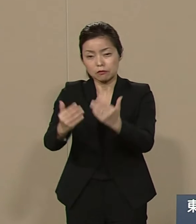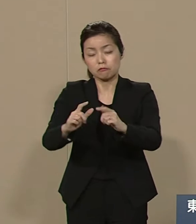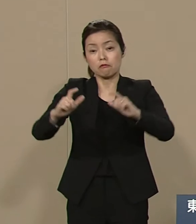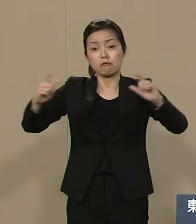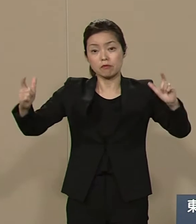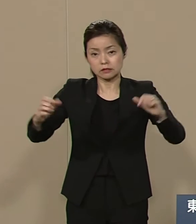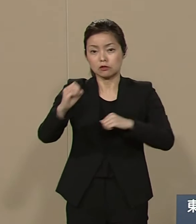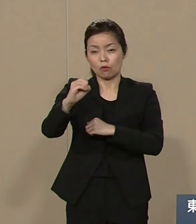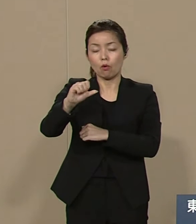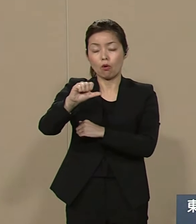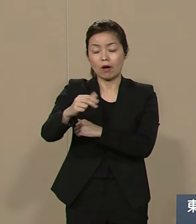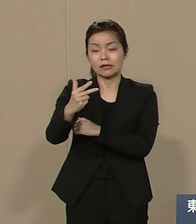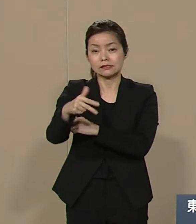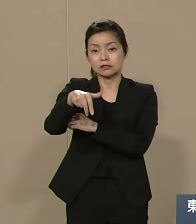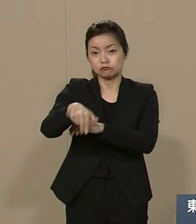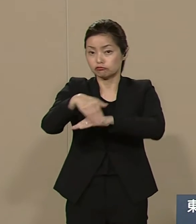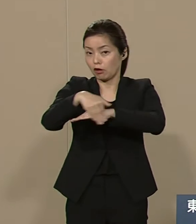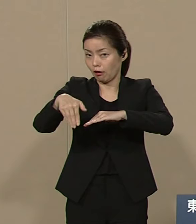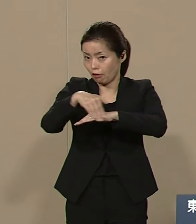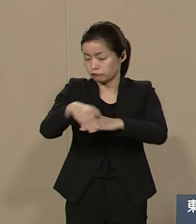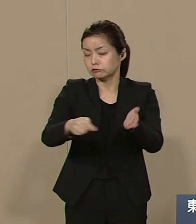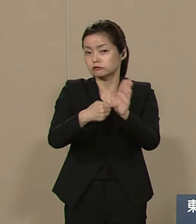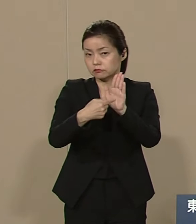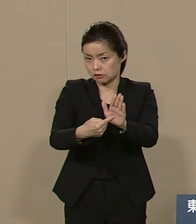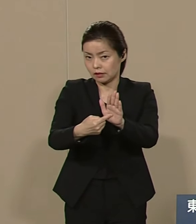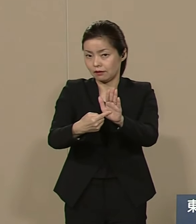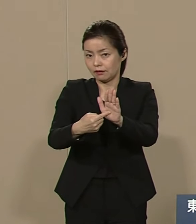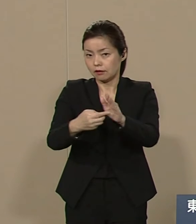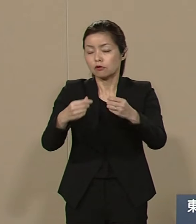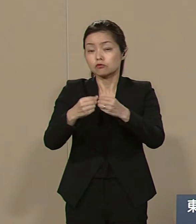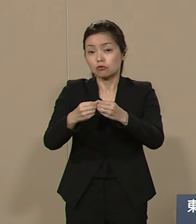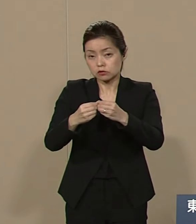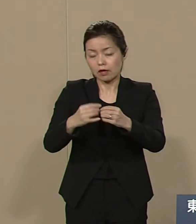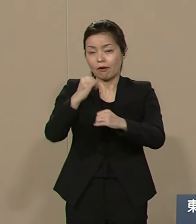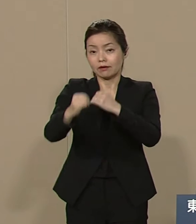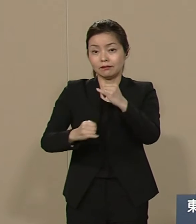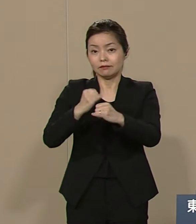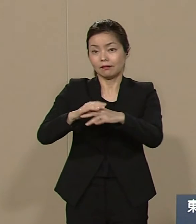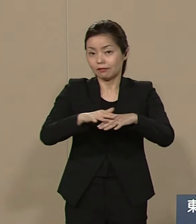詳しくはｲﾝﾀｰﾈｯﾄで公開して おりますのでぜひご覧いただき